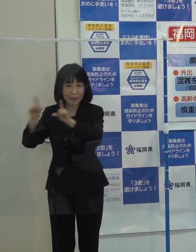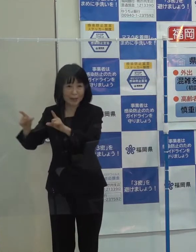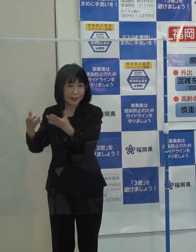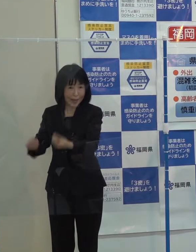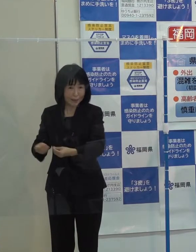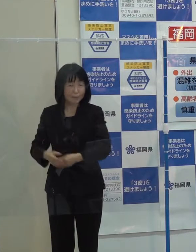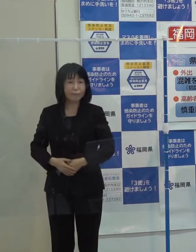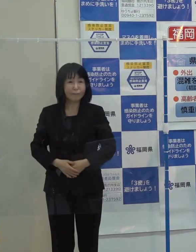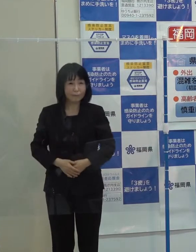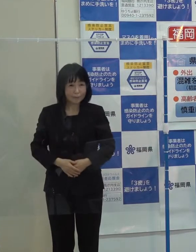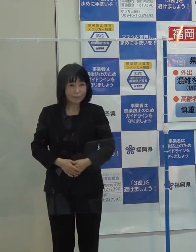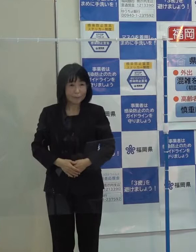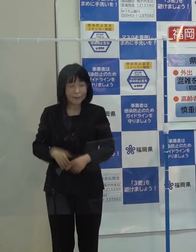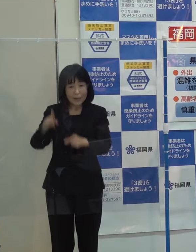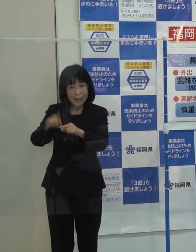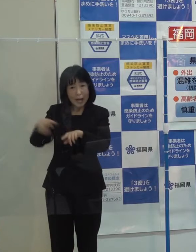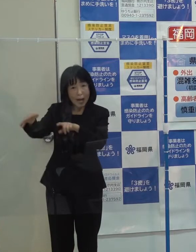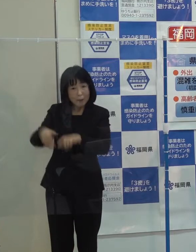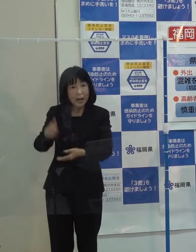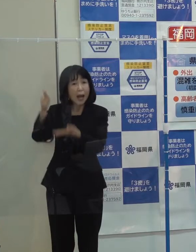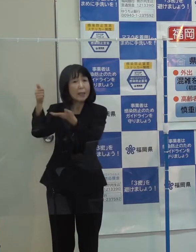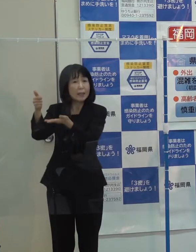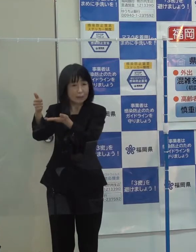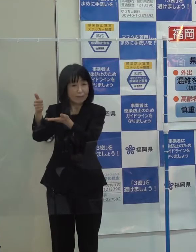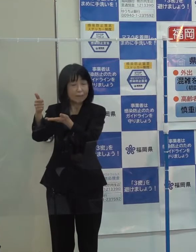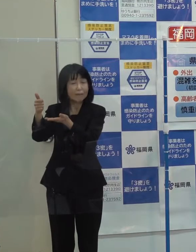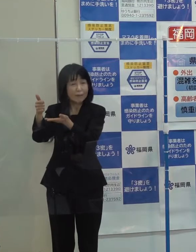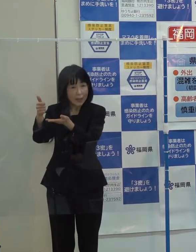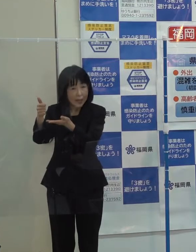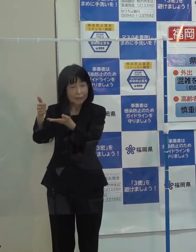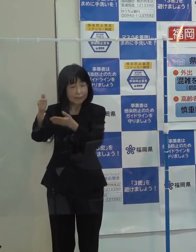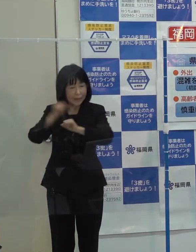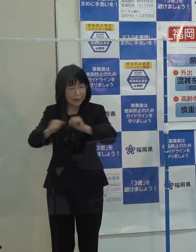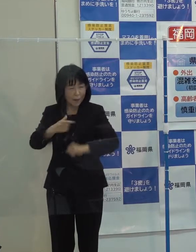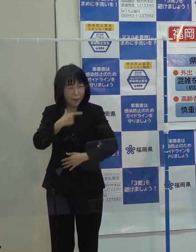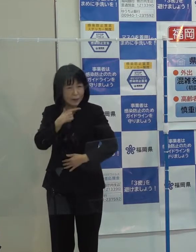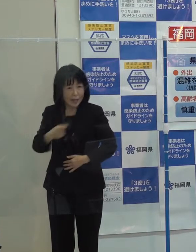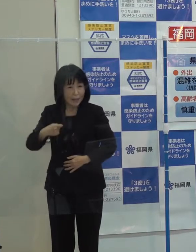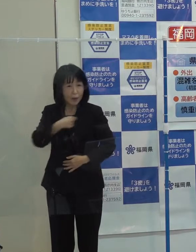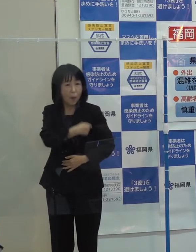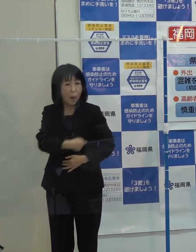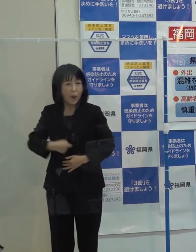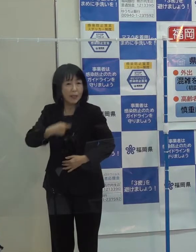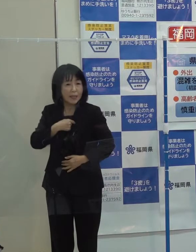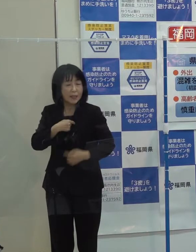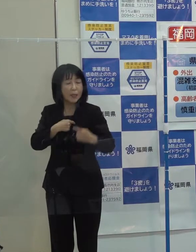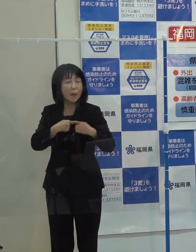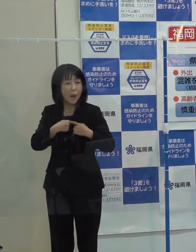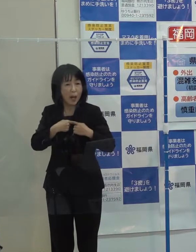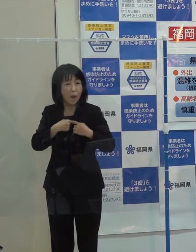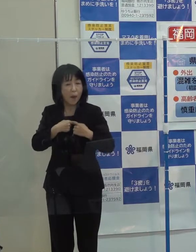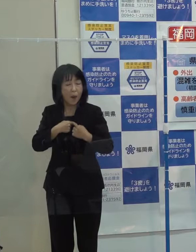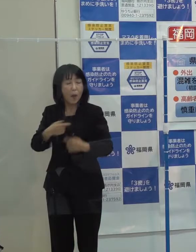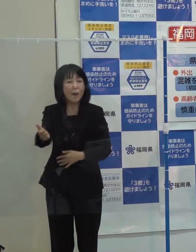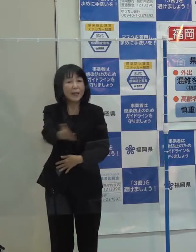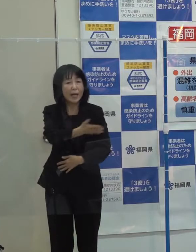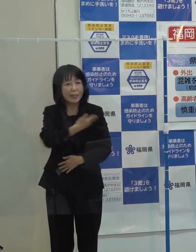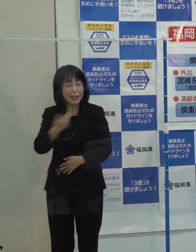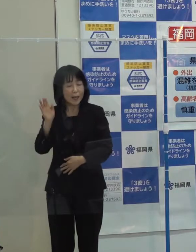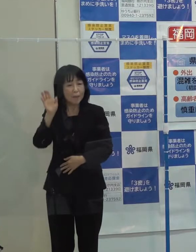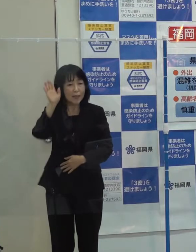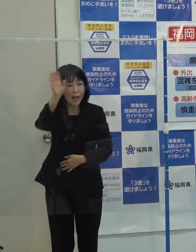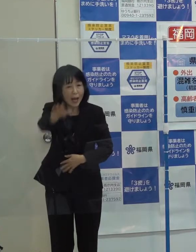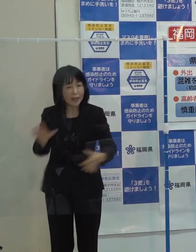中村医師が成し遂げられようとされた高い志を我々は未来にしっかり引き継いでいきたいと考えています